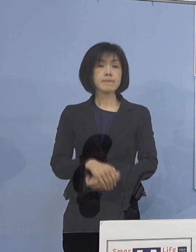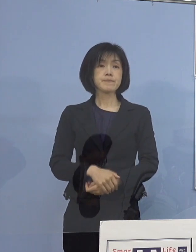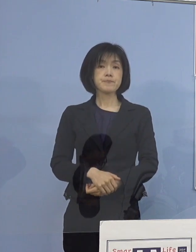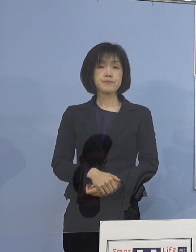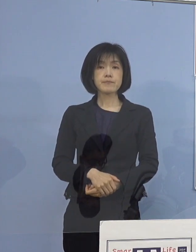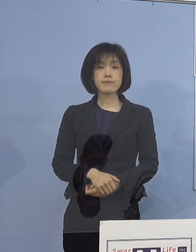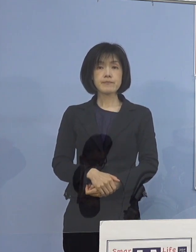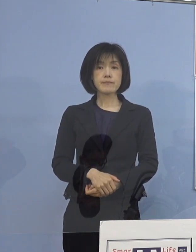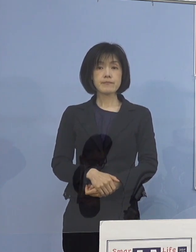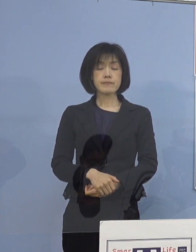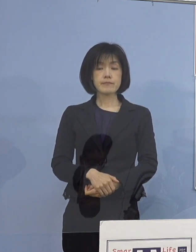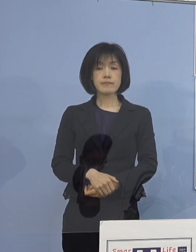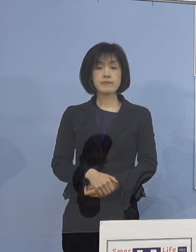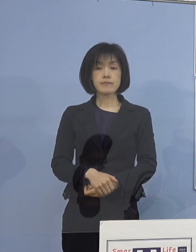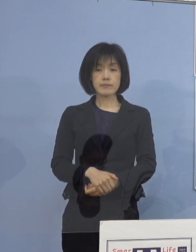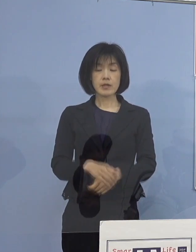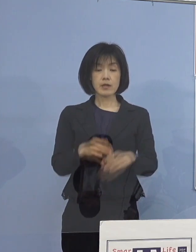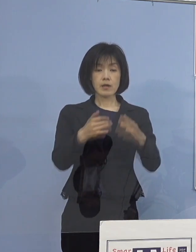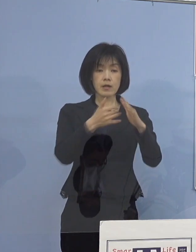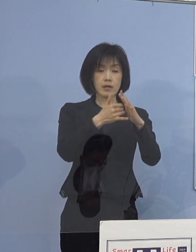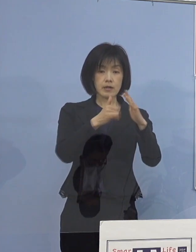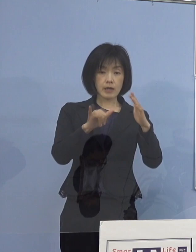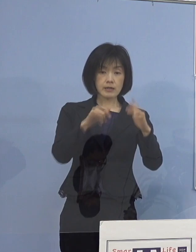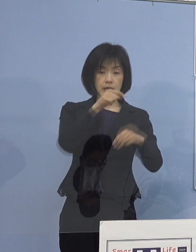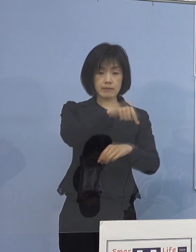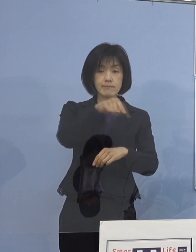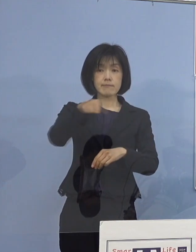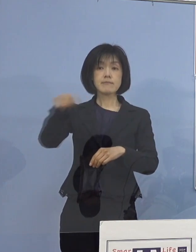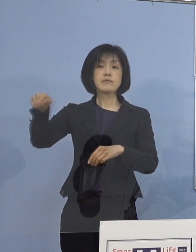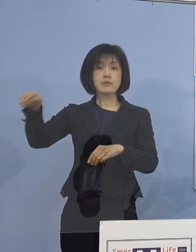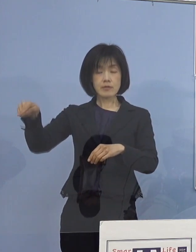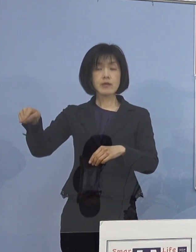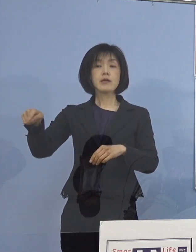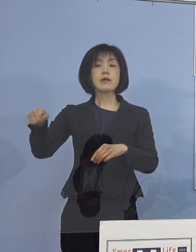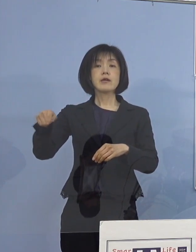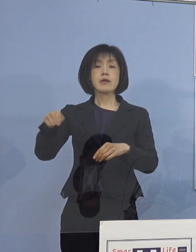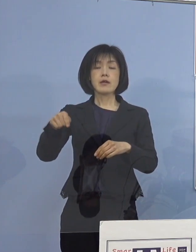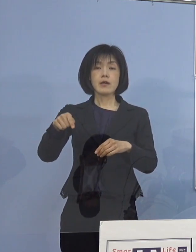そして、各ご家庭におかれまして 家庭内感染を防ぐ